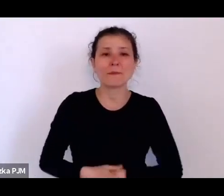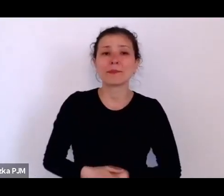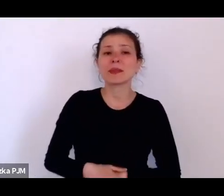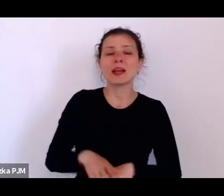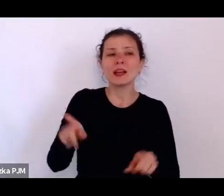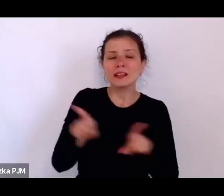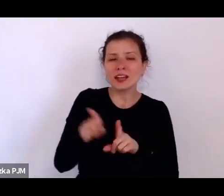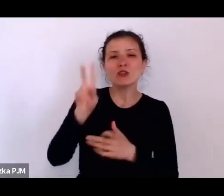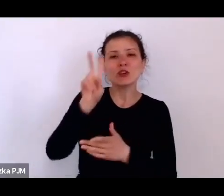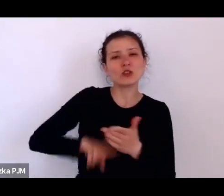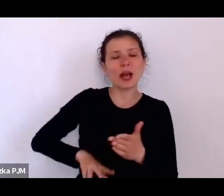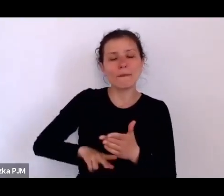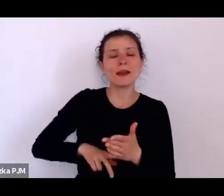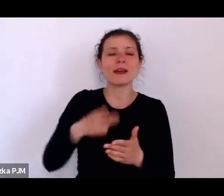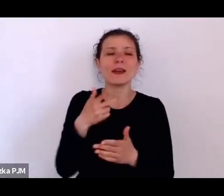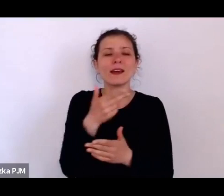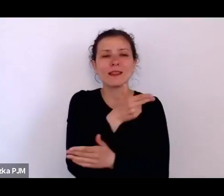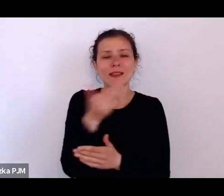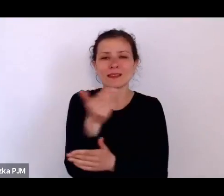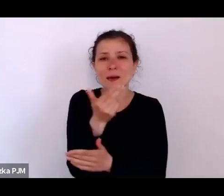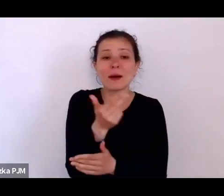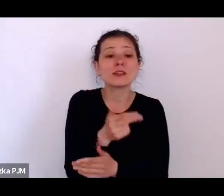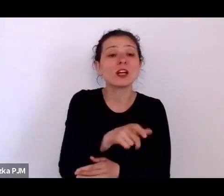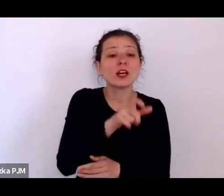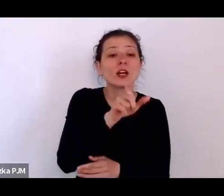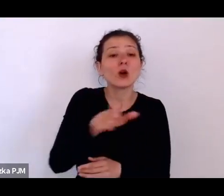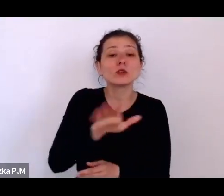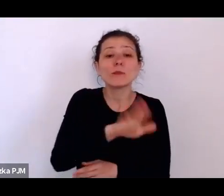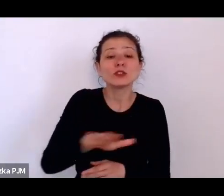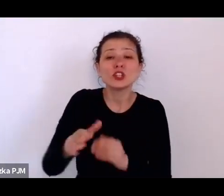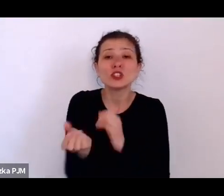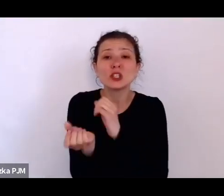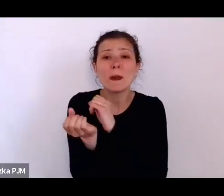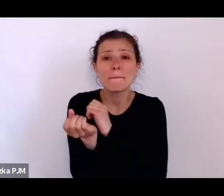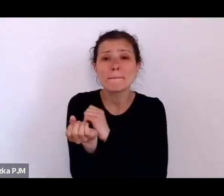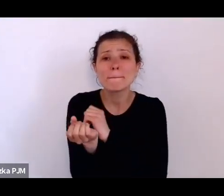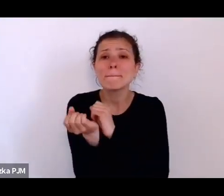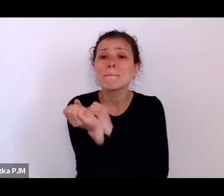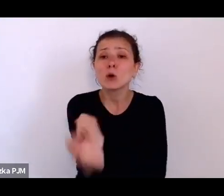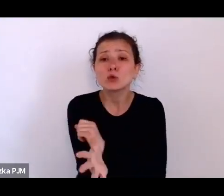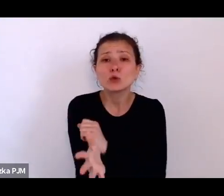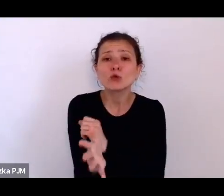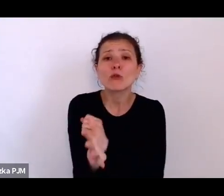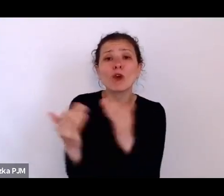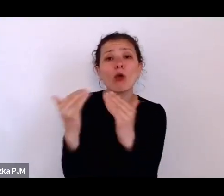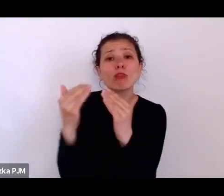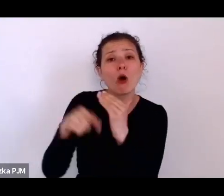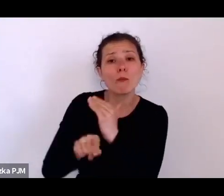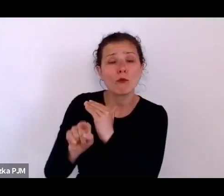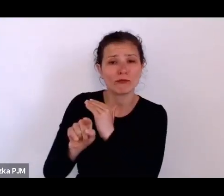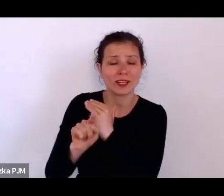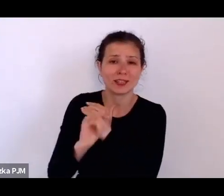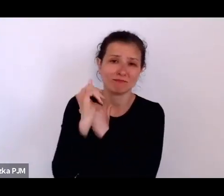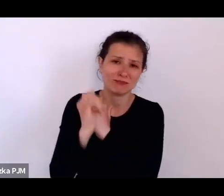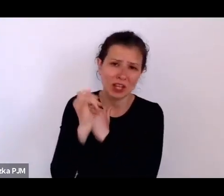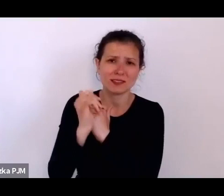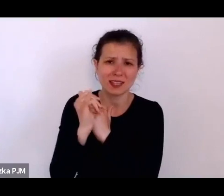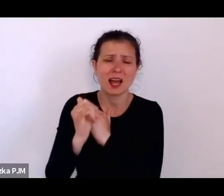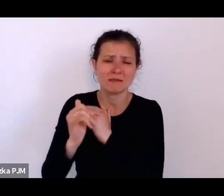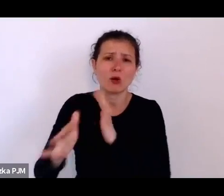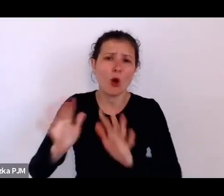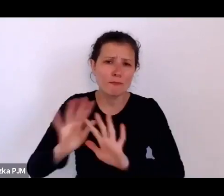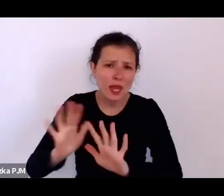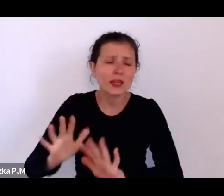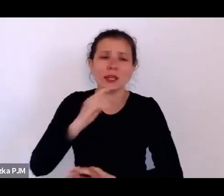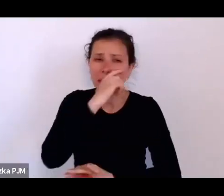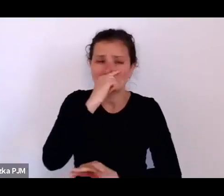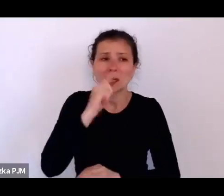czytamy najczęściej, że te dzieci są bardzo czyste i smutne i są też takie sprawy, które wprost mówią